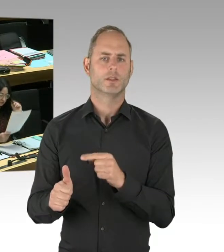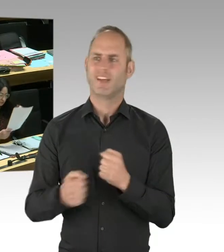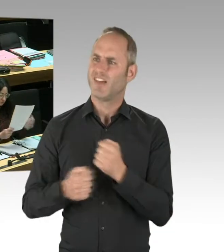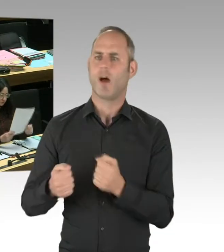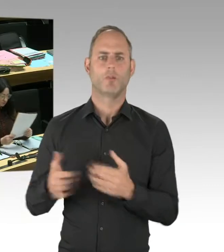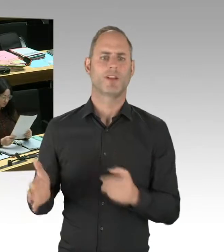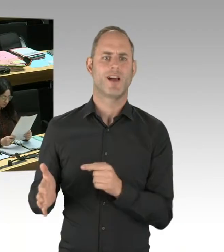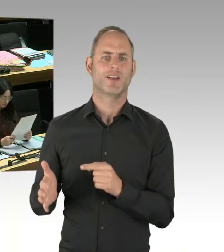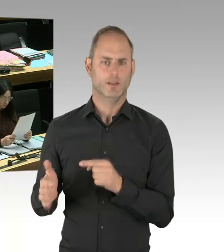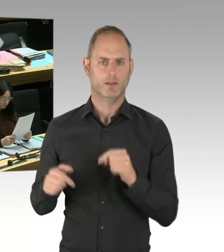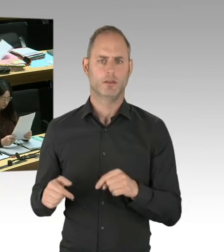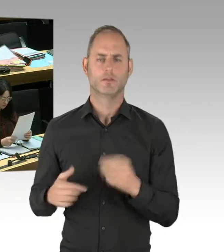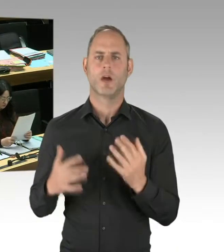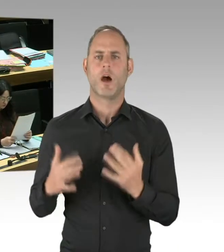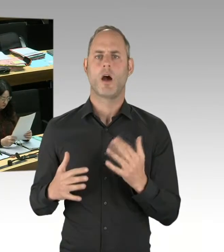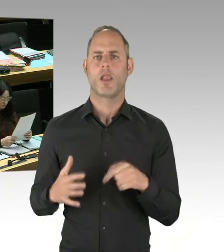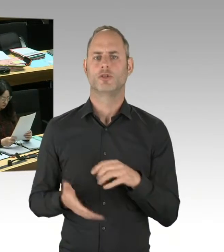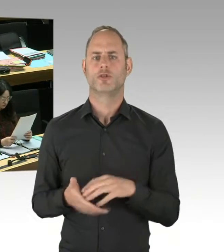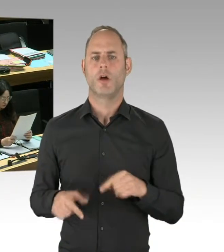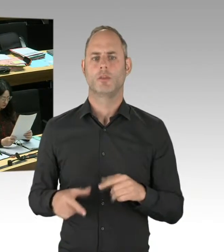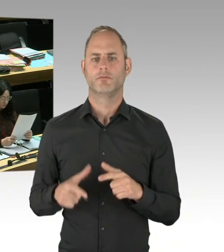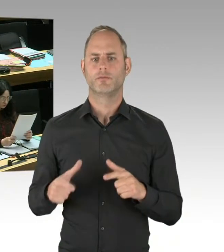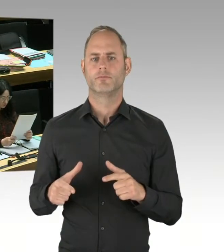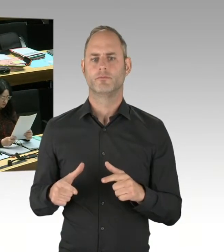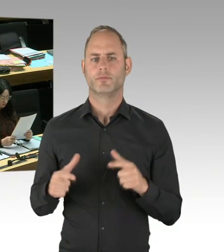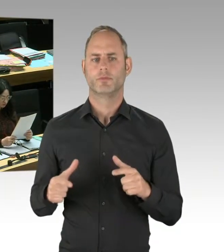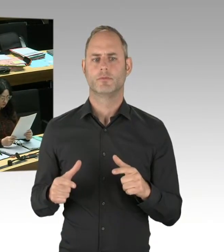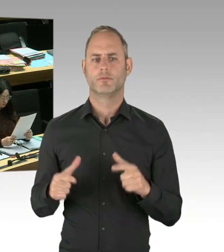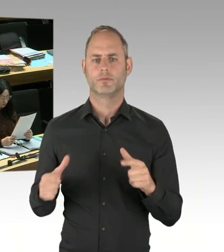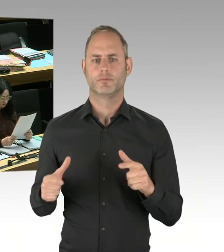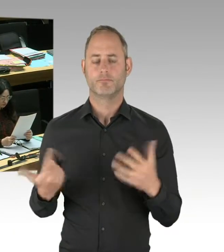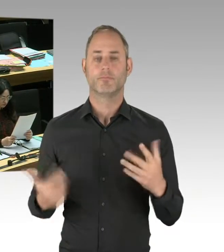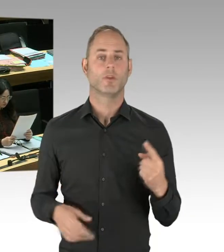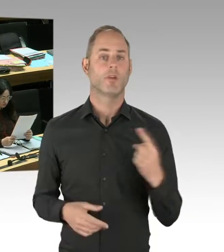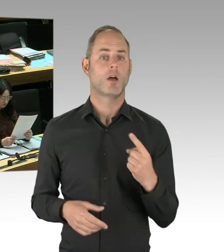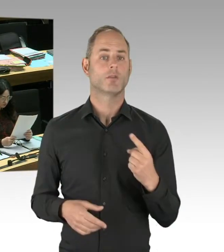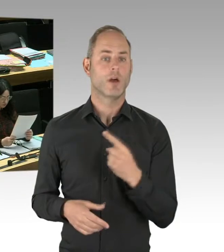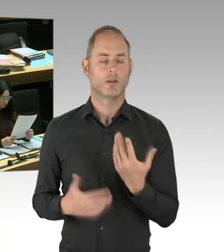und dann besorgte Presseerklärungen abzusondern, hilft in der Situation nichts. Sondern wir müssen